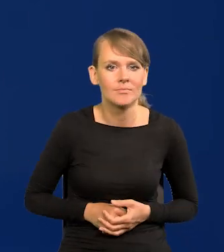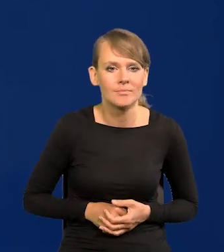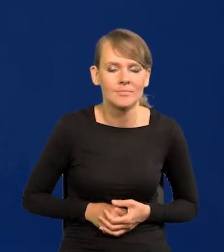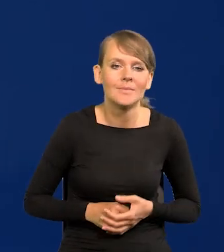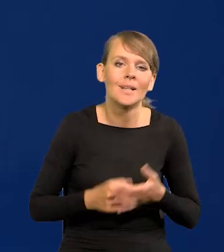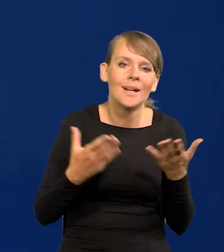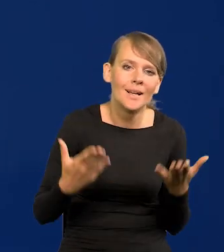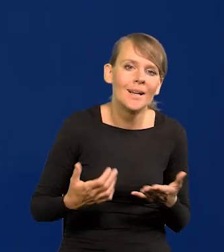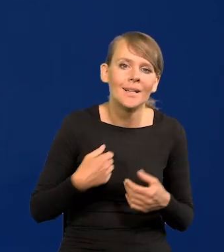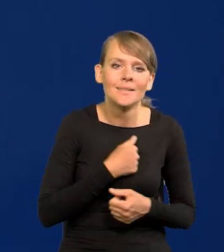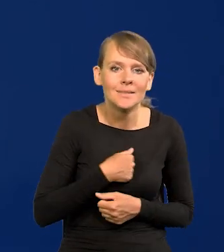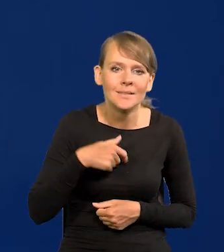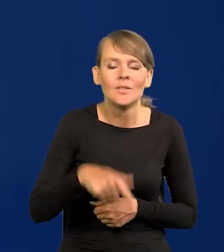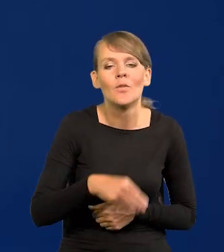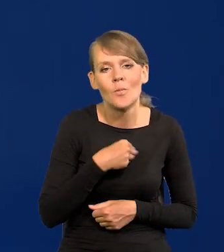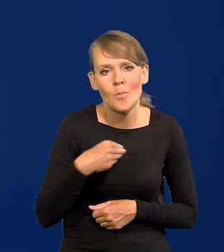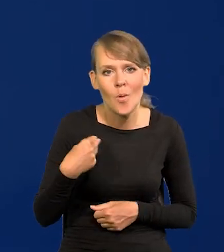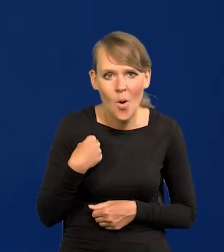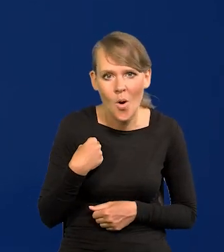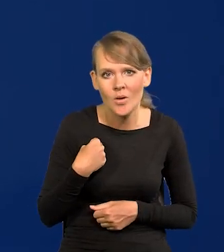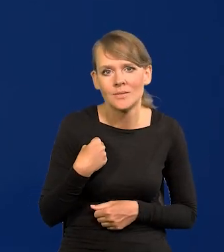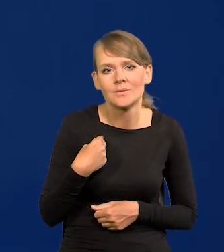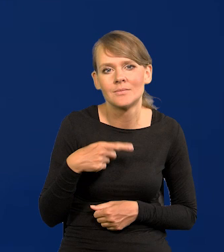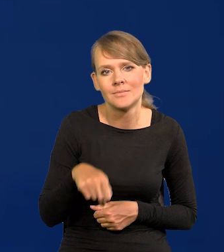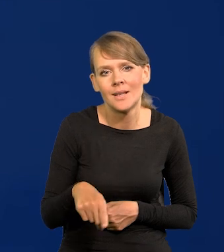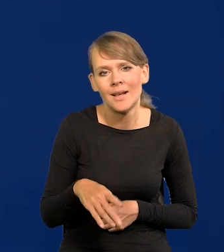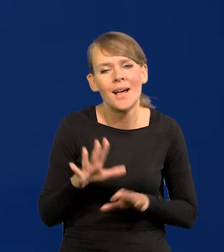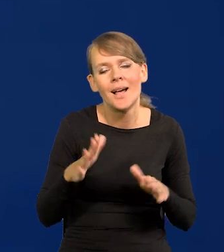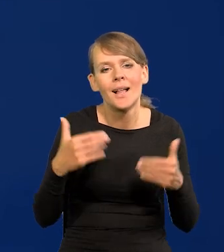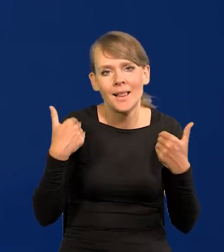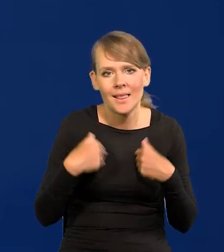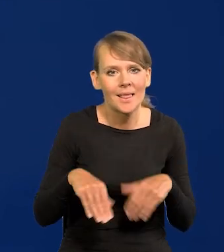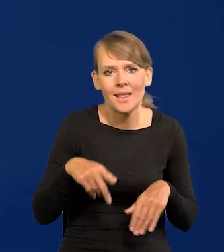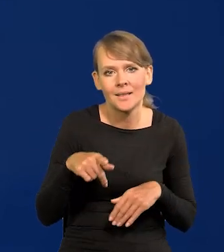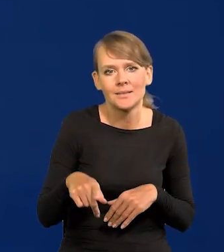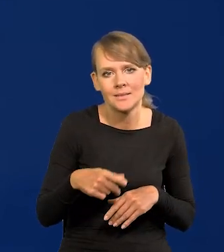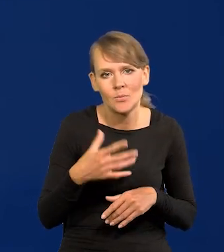No ale niestety są takie siły w Polsce, nie chcę wchodzić polityce, nie będę go nazywał,